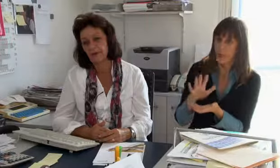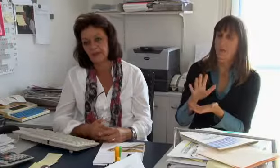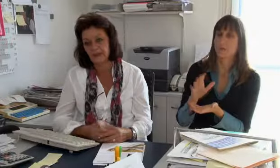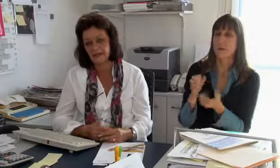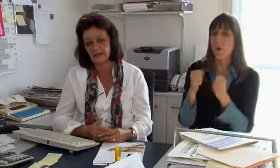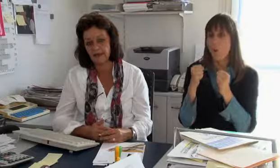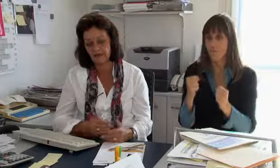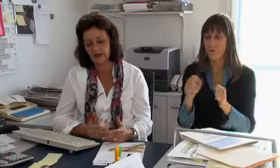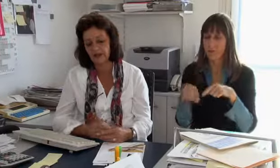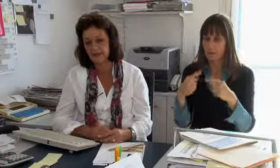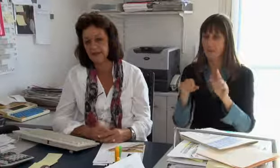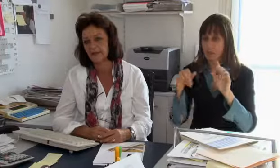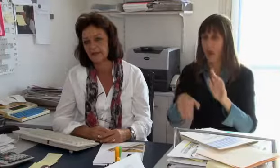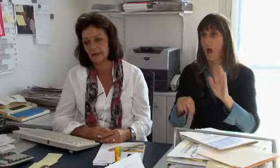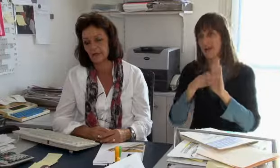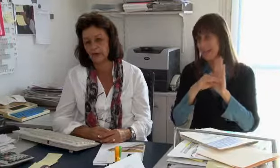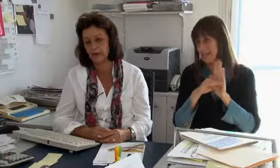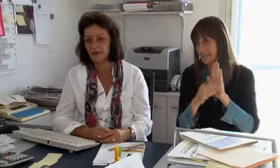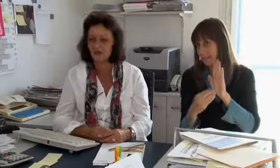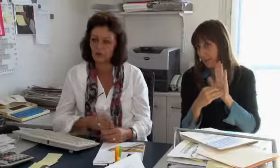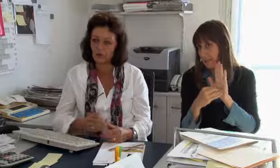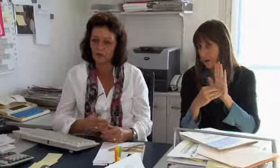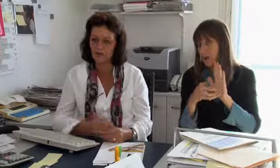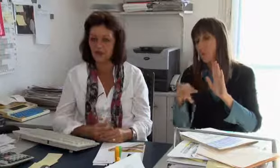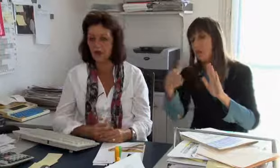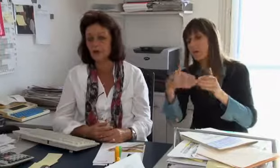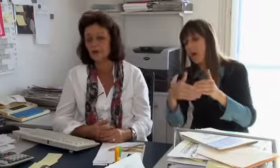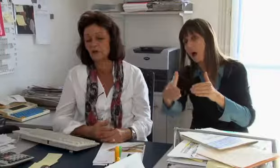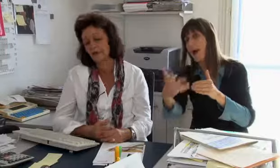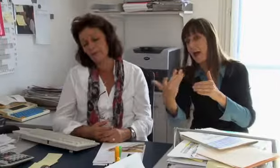Und dann hoffen wir, dass wir es entlassen können,